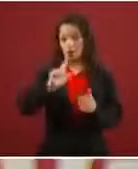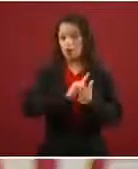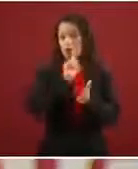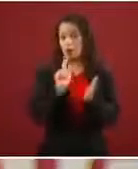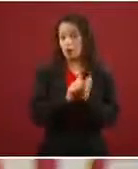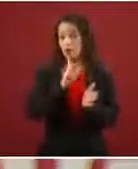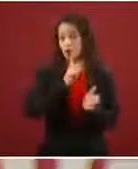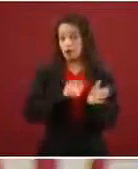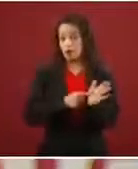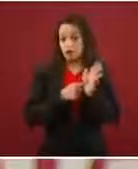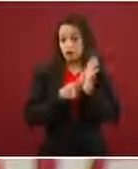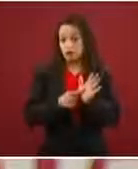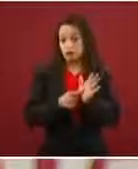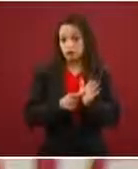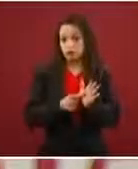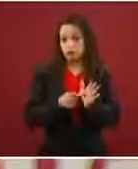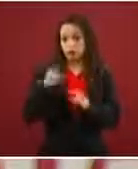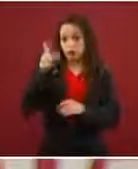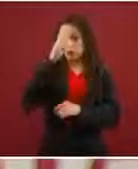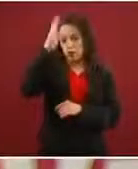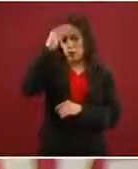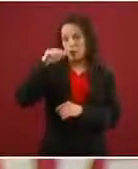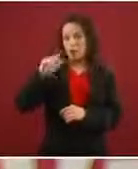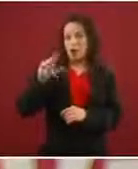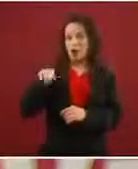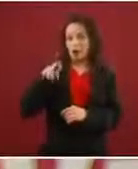Marrakech que ¿qué dice?: ‘Migración ordenada’.